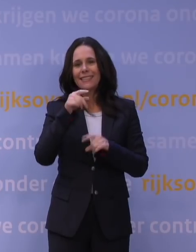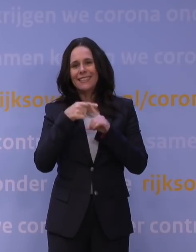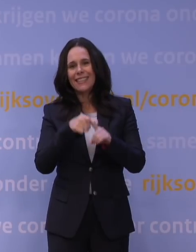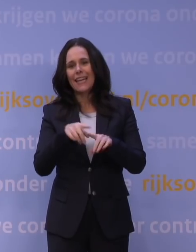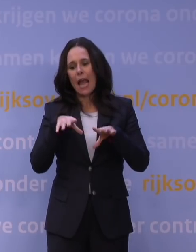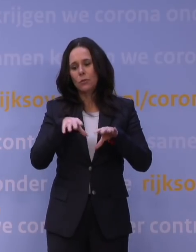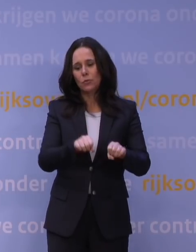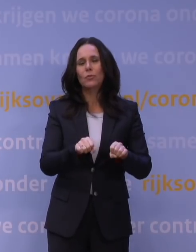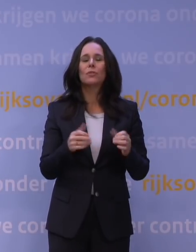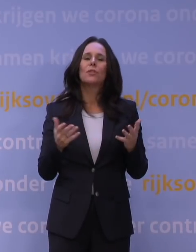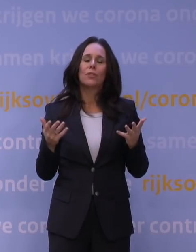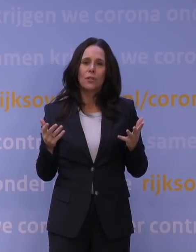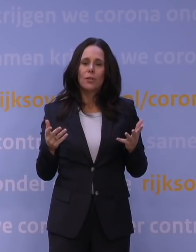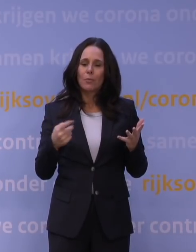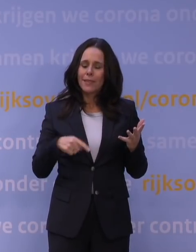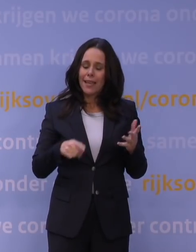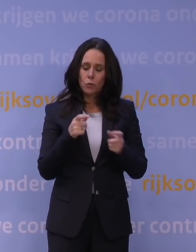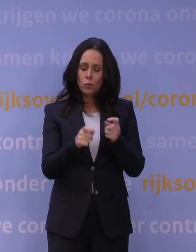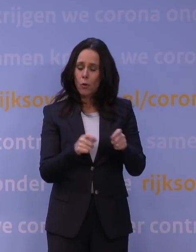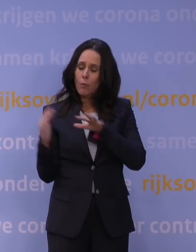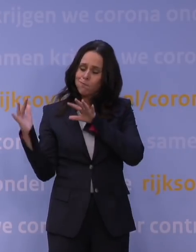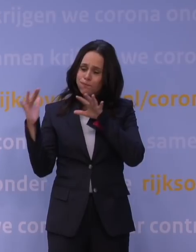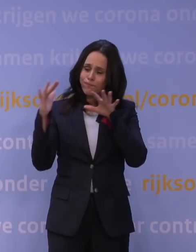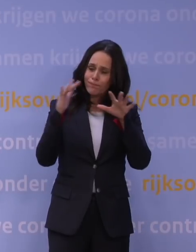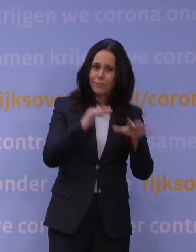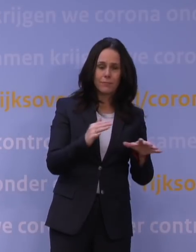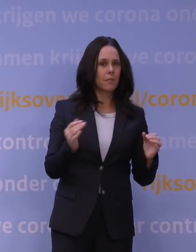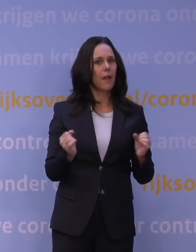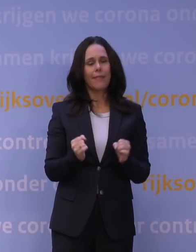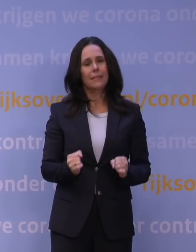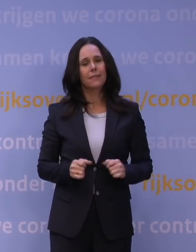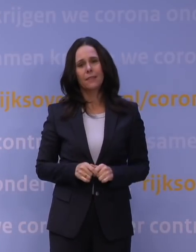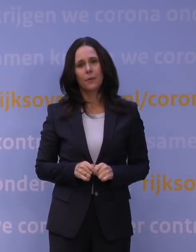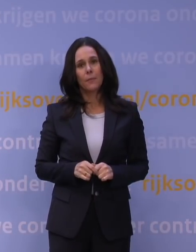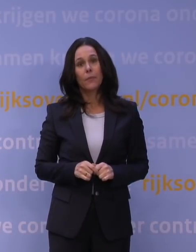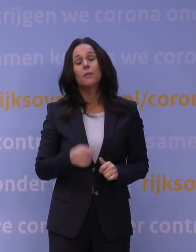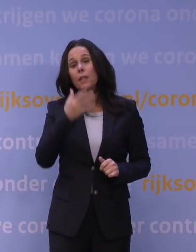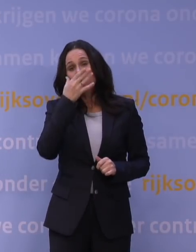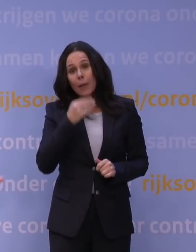Dat leidt echt tot een overstroming van onze zorg die we niet aankunnen. Als dan zou blijken dat dat waar is, dan kun je niet meer ingrijpen,